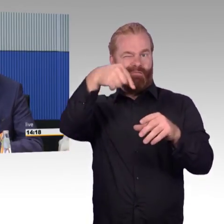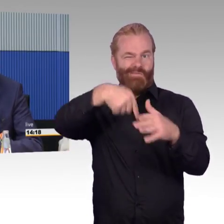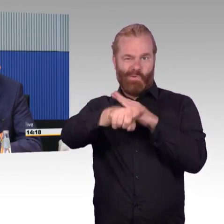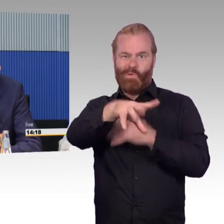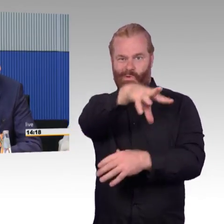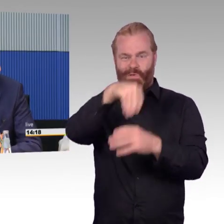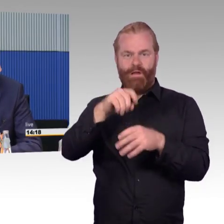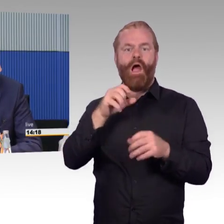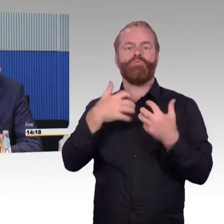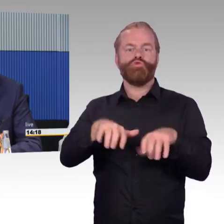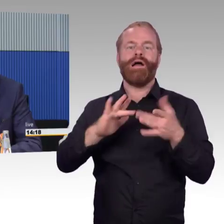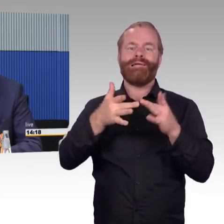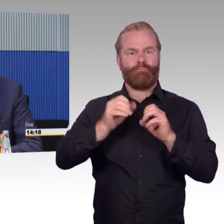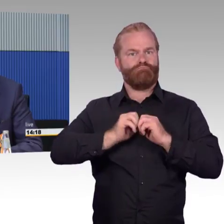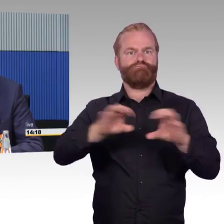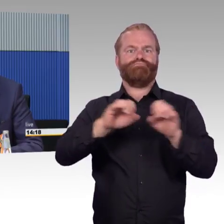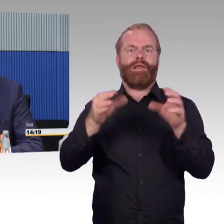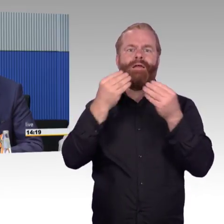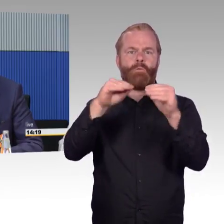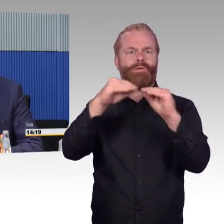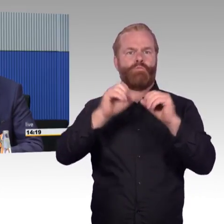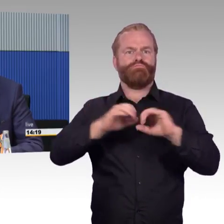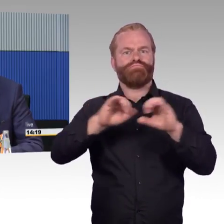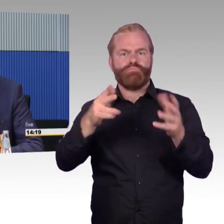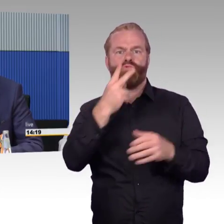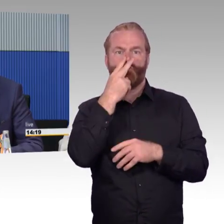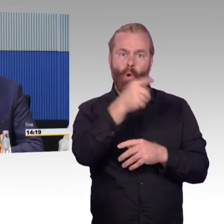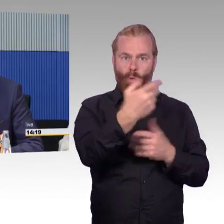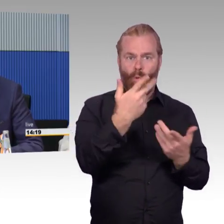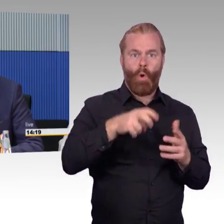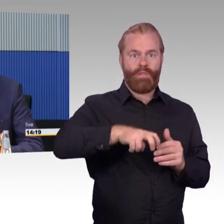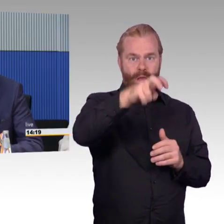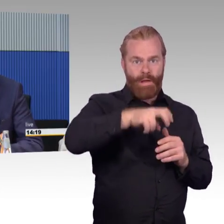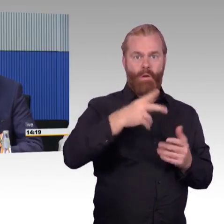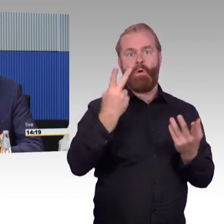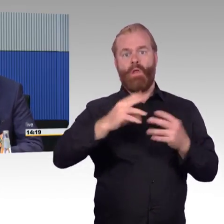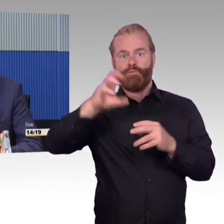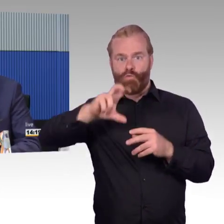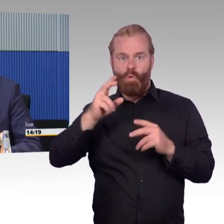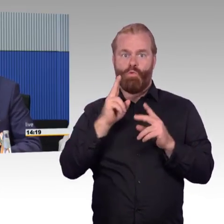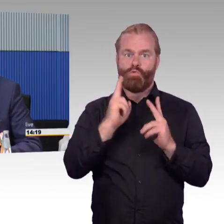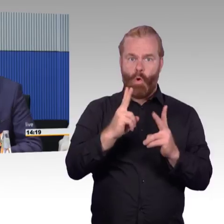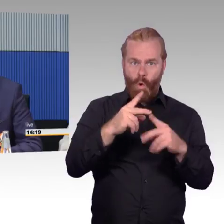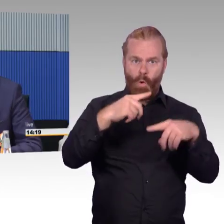und dass man eben durchgängige Reiseketten darstellen kann. Das ist aber noch in Arbeit, muss man dazu sagen